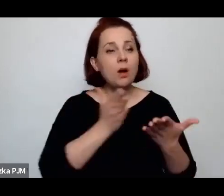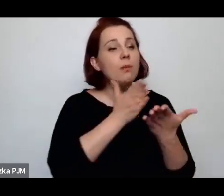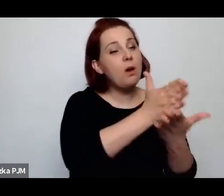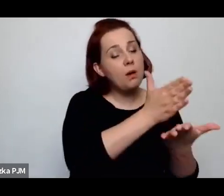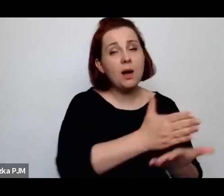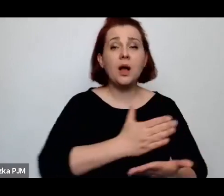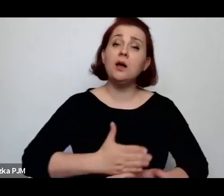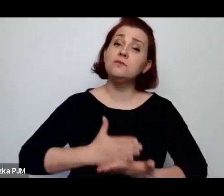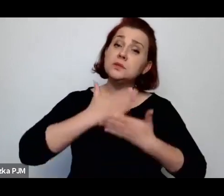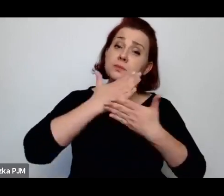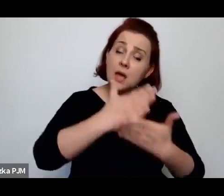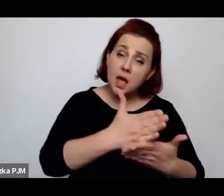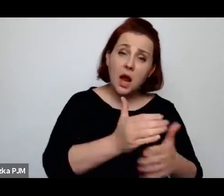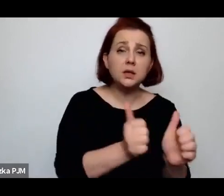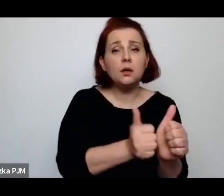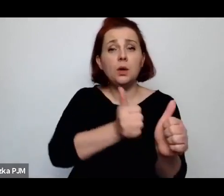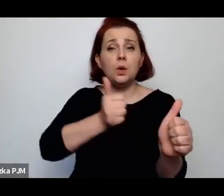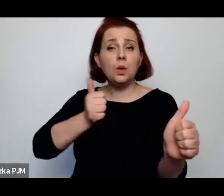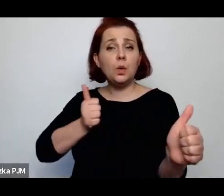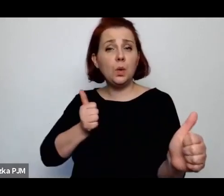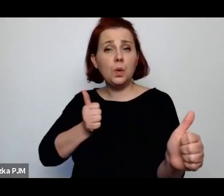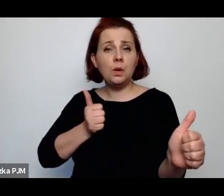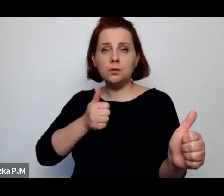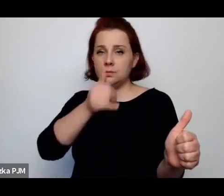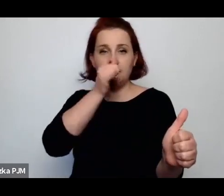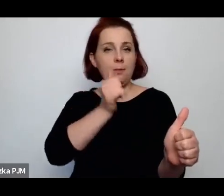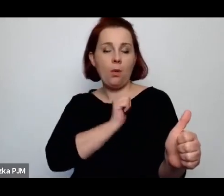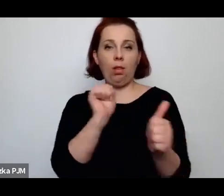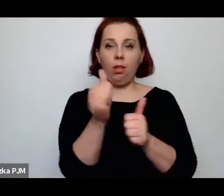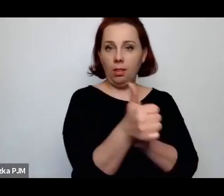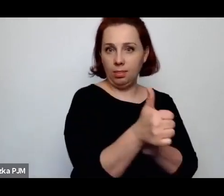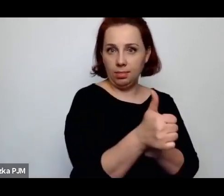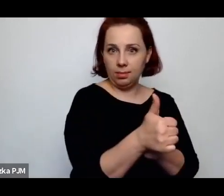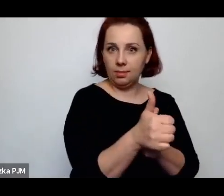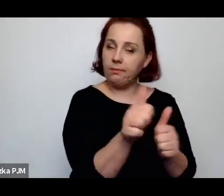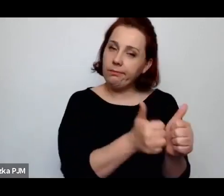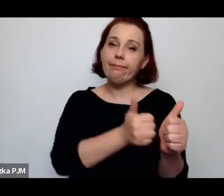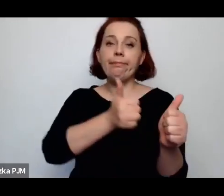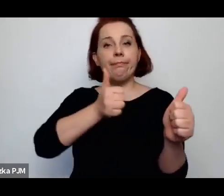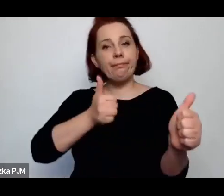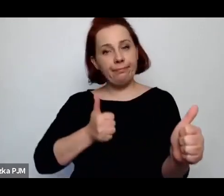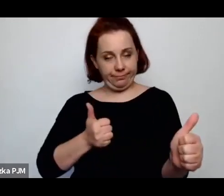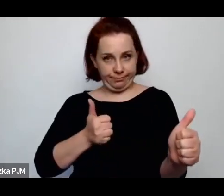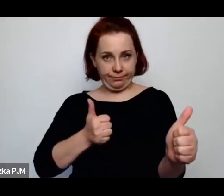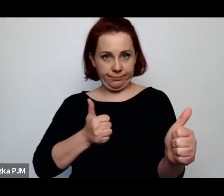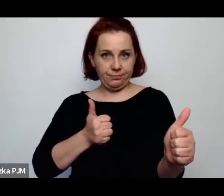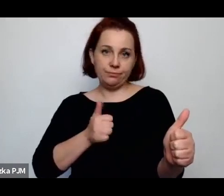z byciem w tle i z takim właściwie byciem niewidzialną ręką niemal